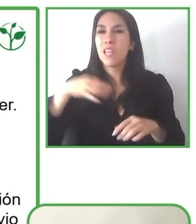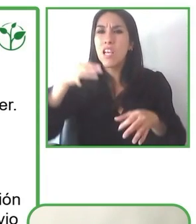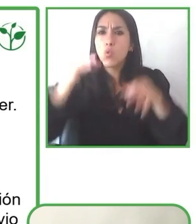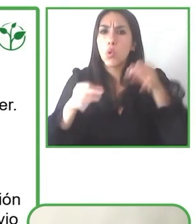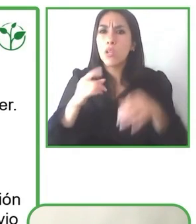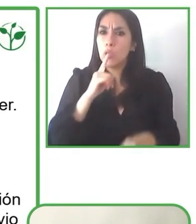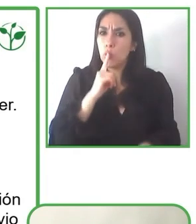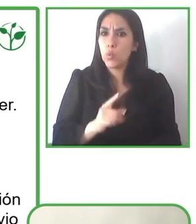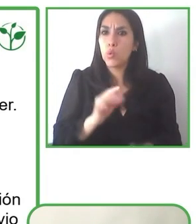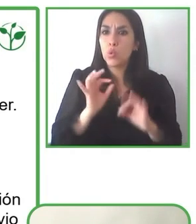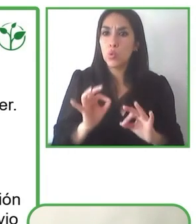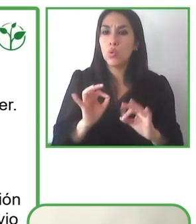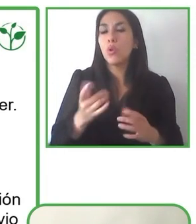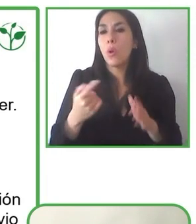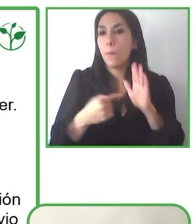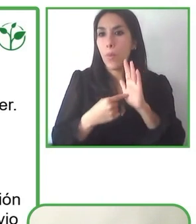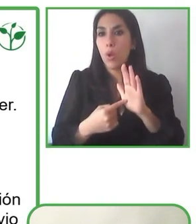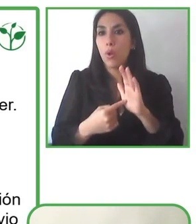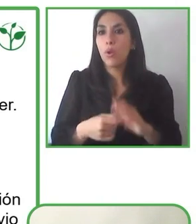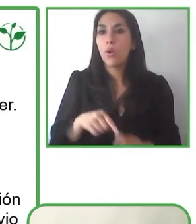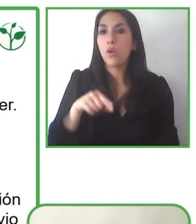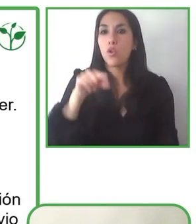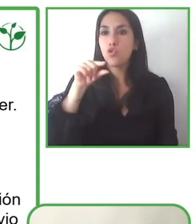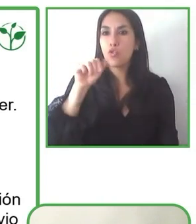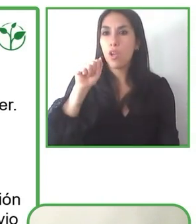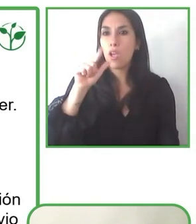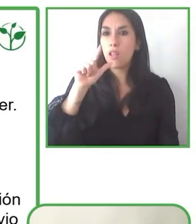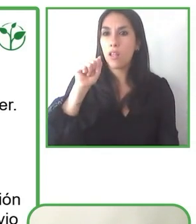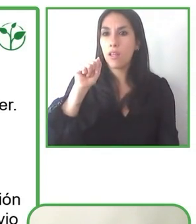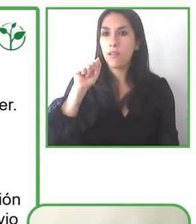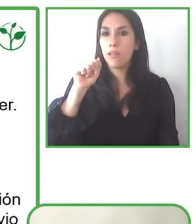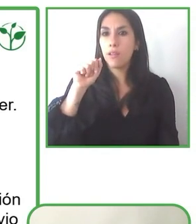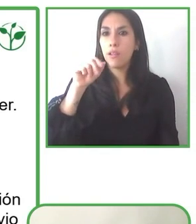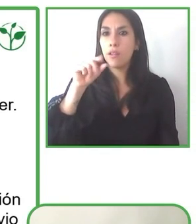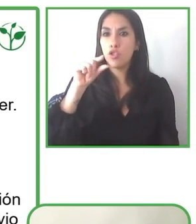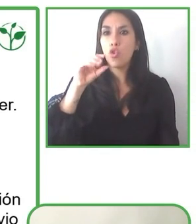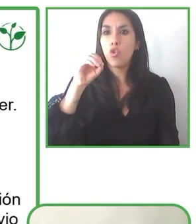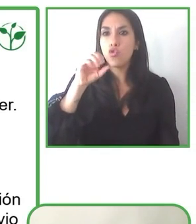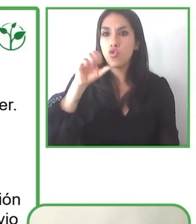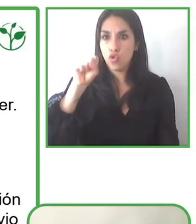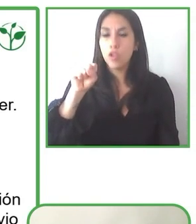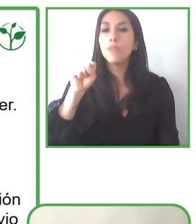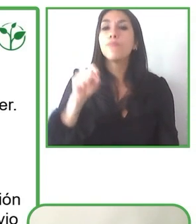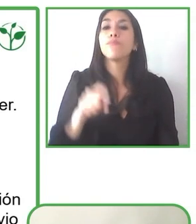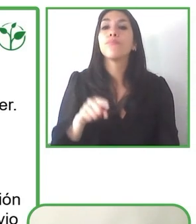necesita son las ganas de involucrar la variable accesibilidad en el desarrollo de